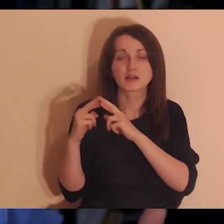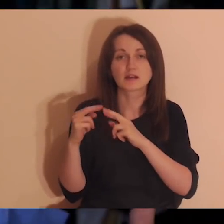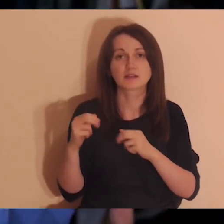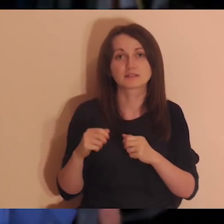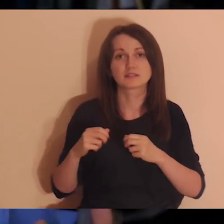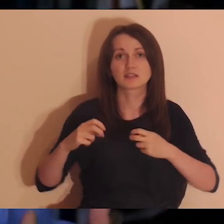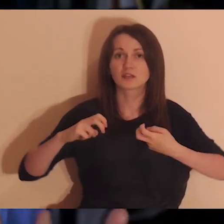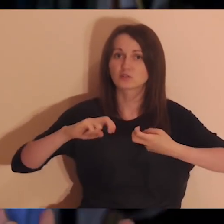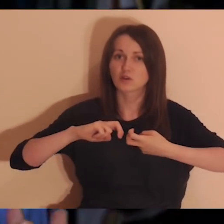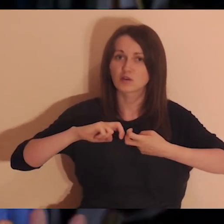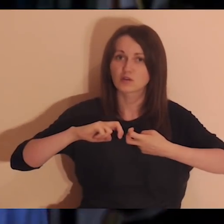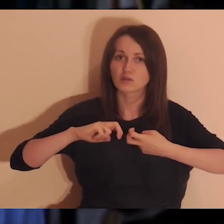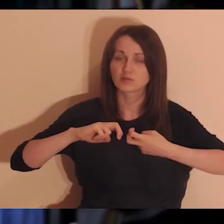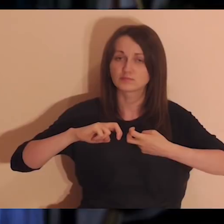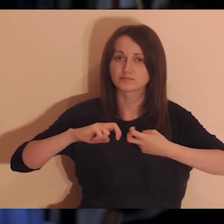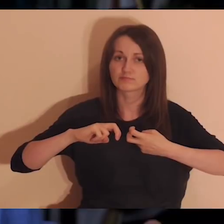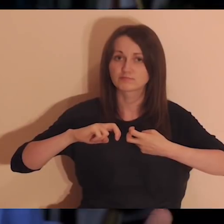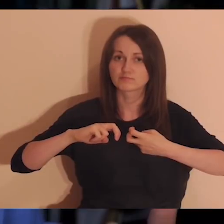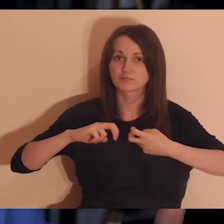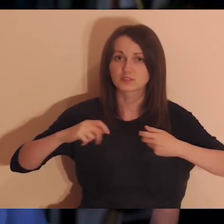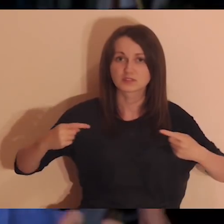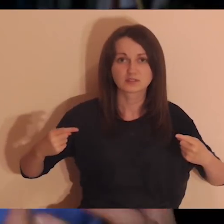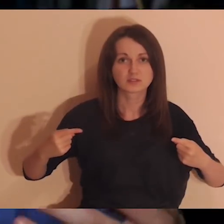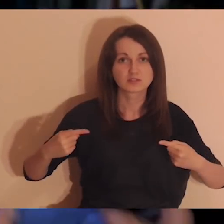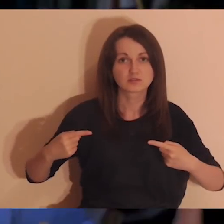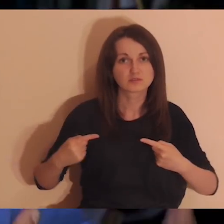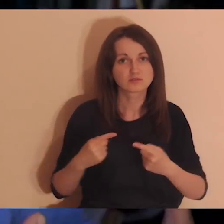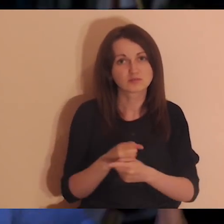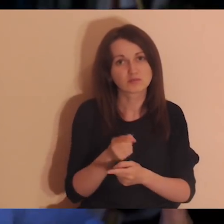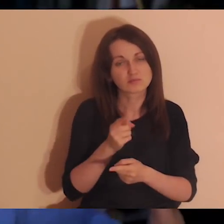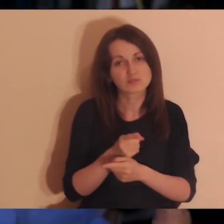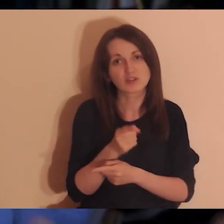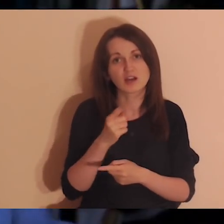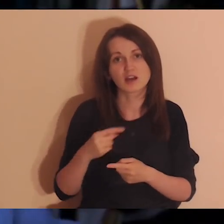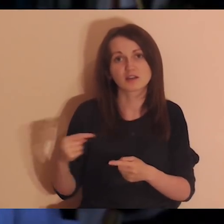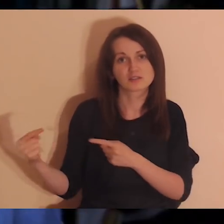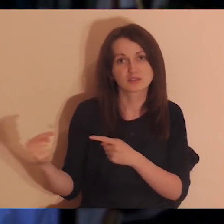albo jakimiś konfliktami, które są wciąż świeże, pracują we mnie.